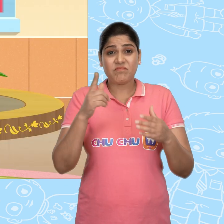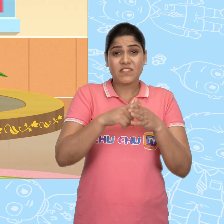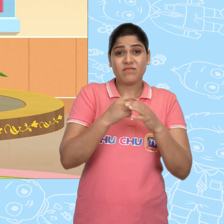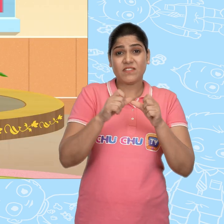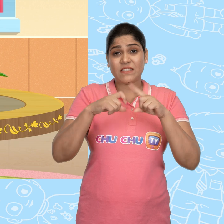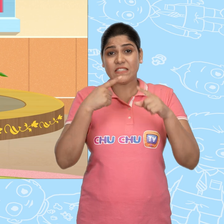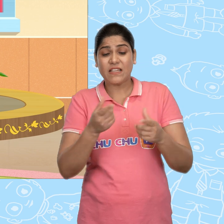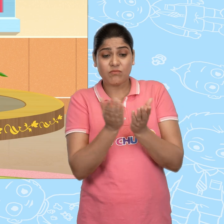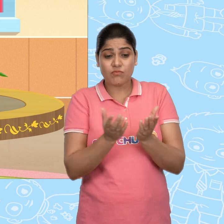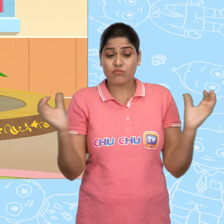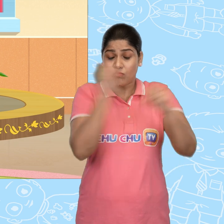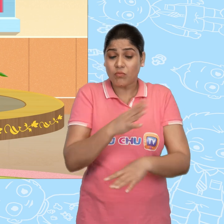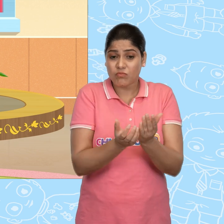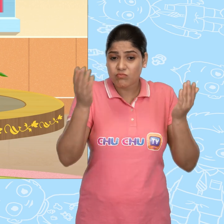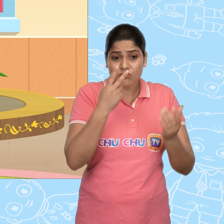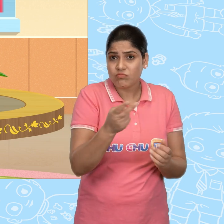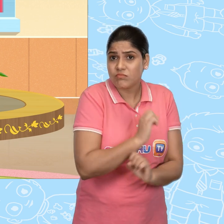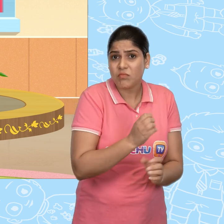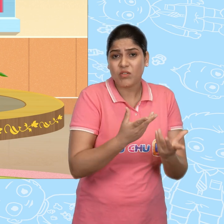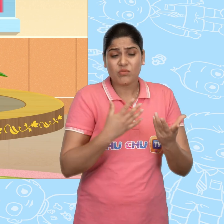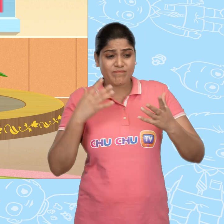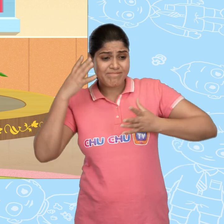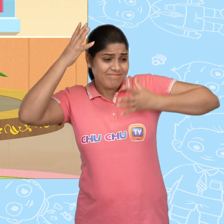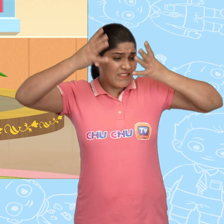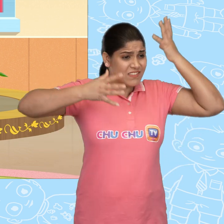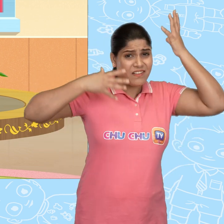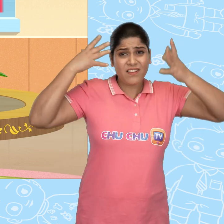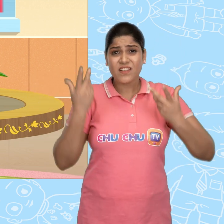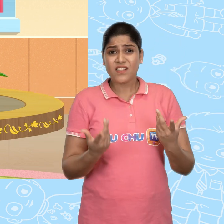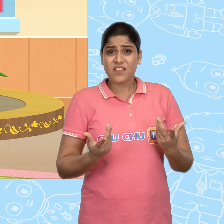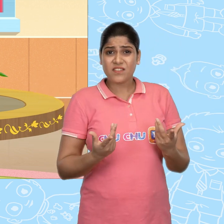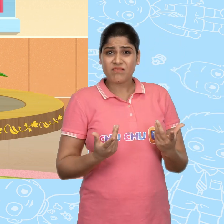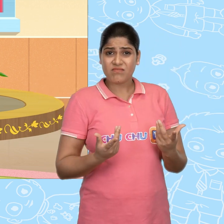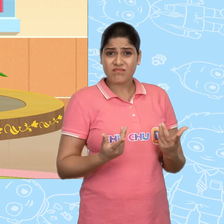जब Jack को जादुई कटोरा नहीं मिला तो वो परेशान हो गया. हह?